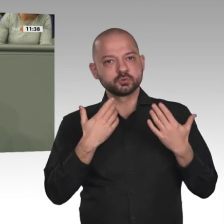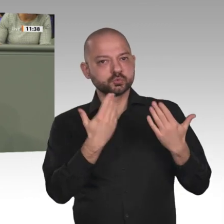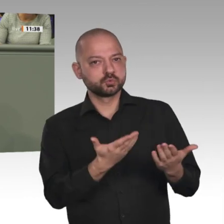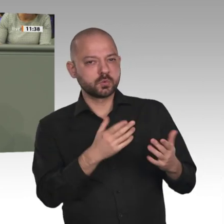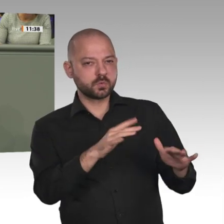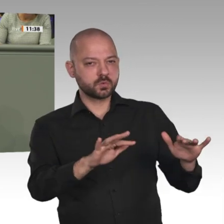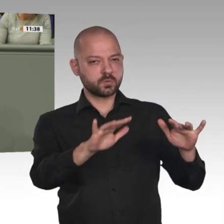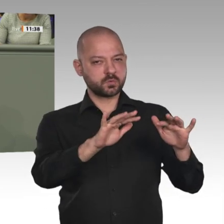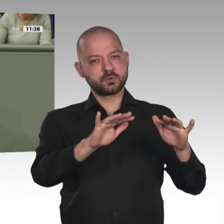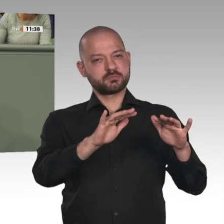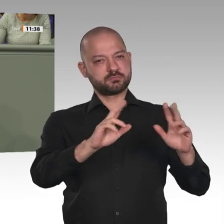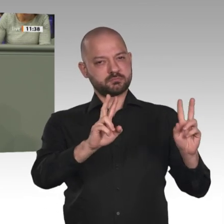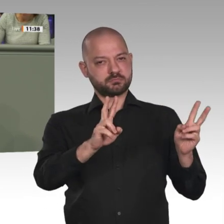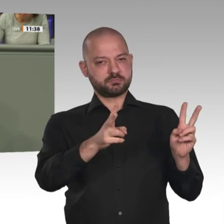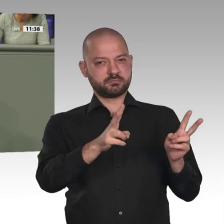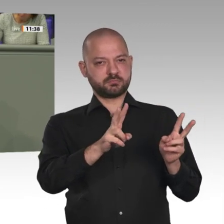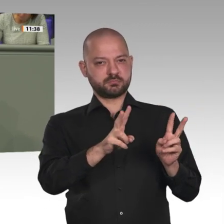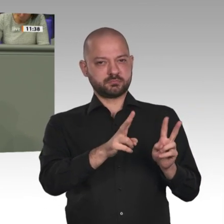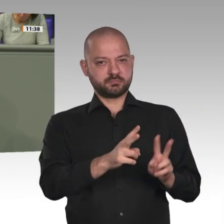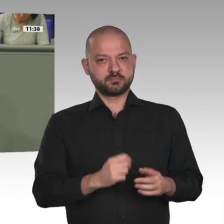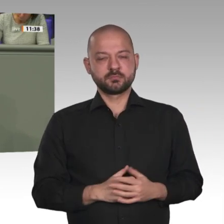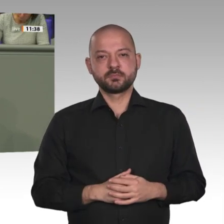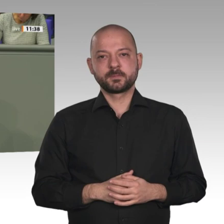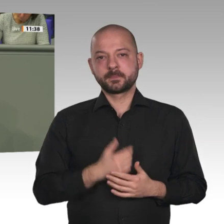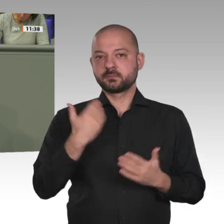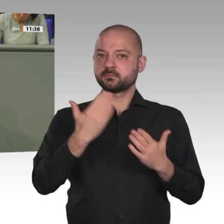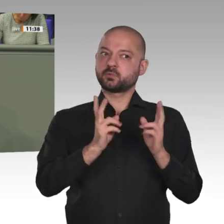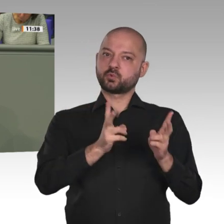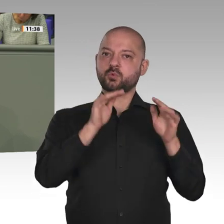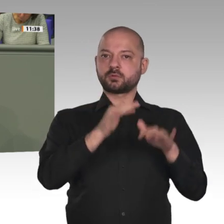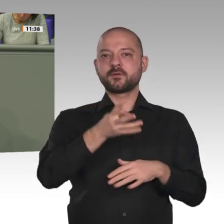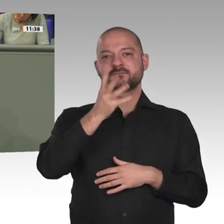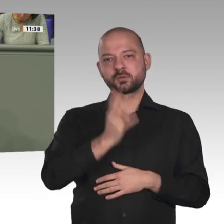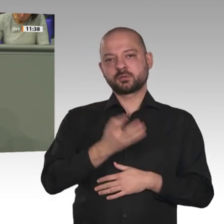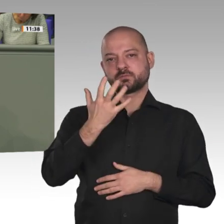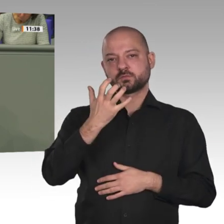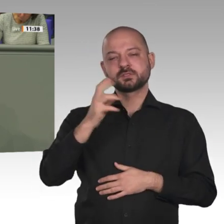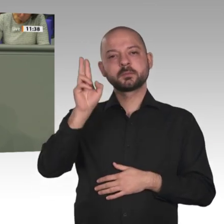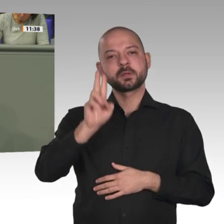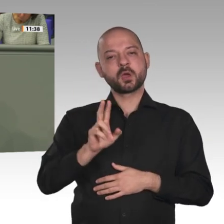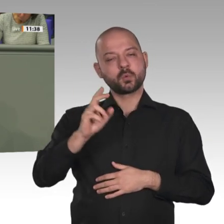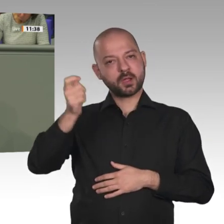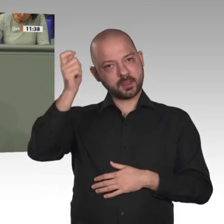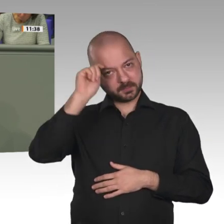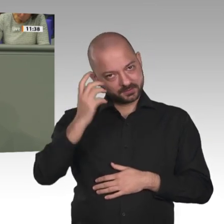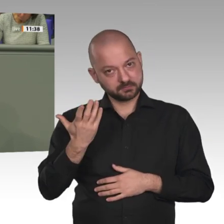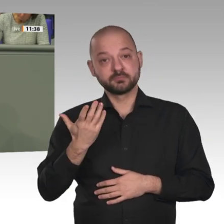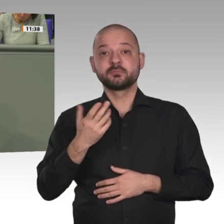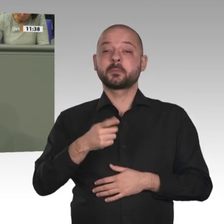dass die Krise in Darfur ohne die UNAMID- Mission eskalieren würde und es zu weiteren